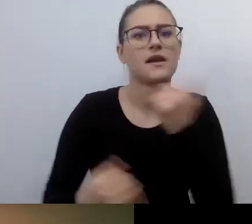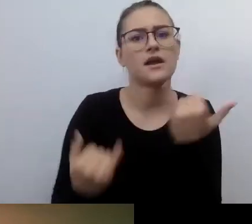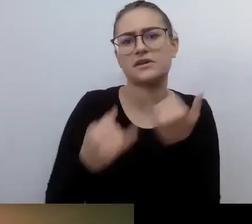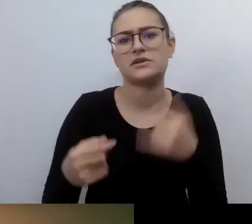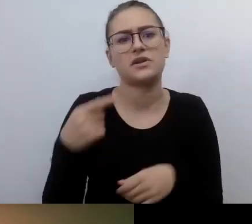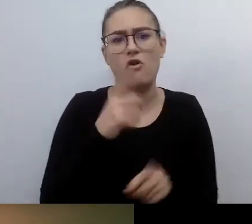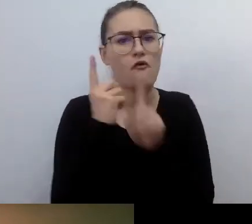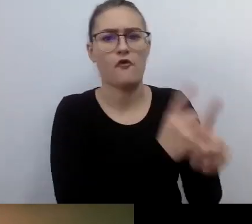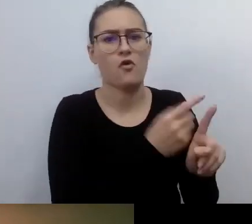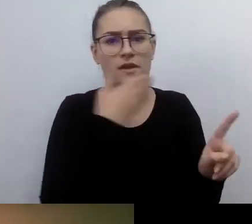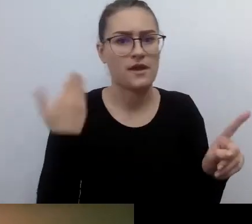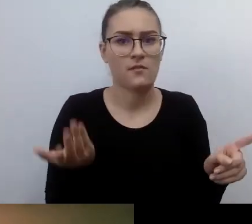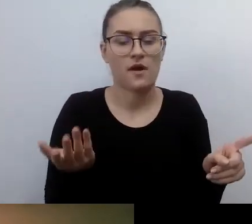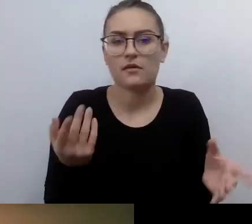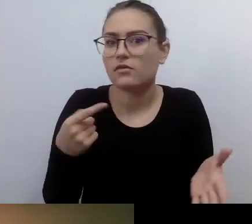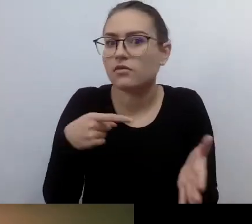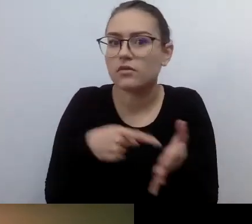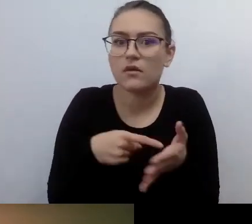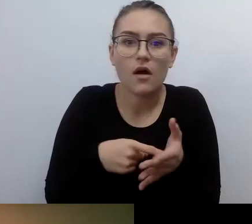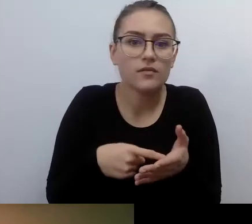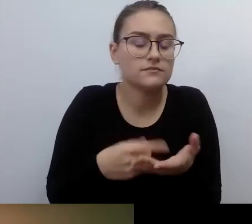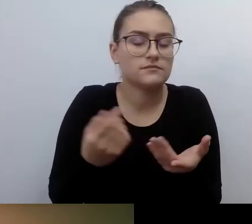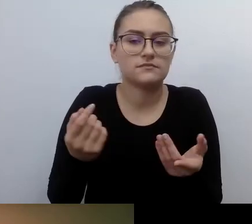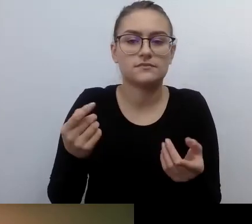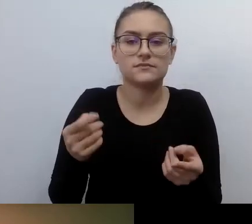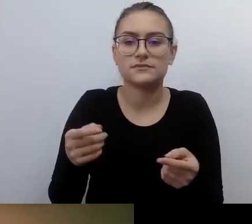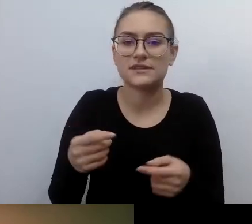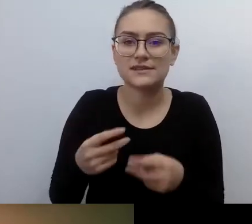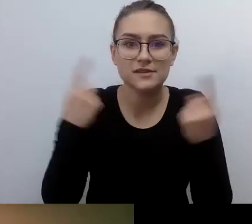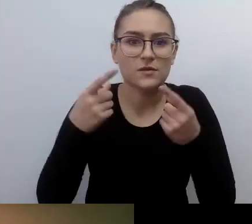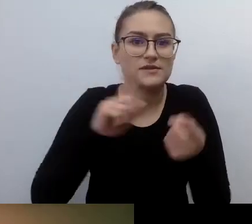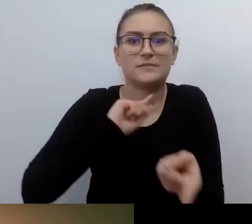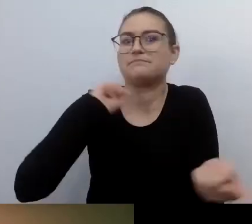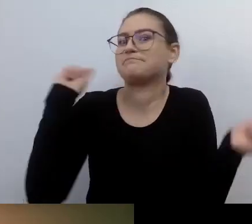To jest zupełnie inna sytuacja niż ta, w której ja stawałem się osobą z niepełnosprawnością wzroku.